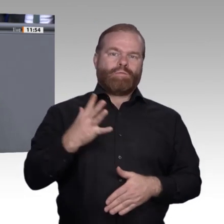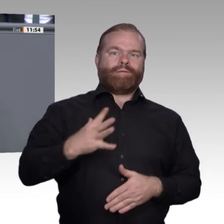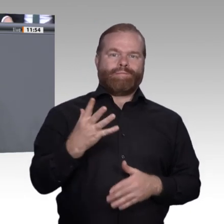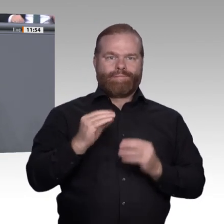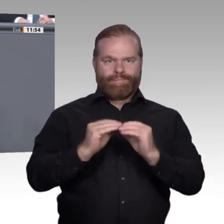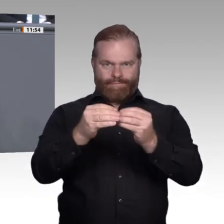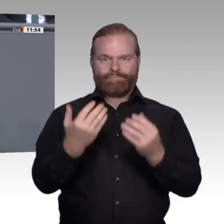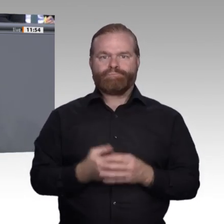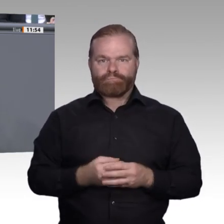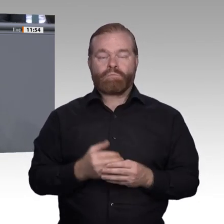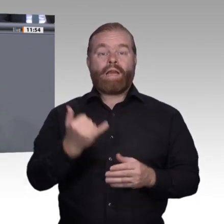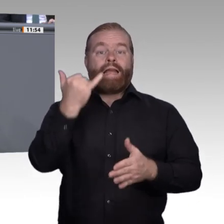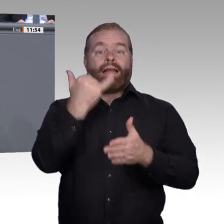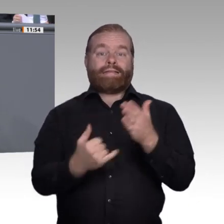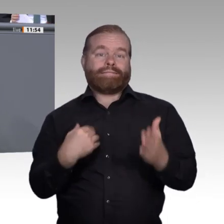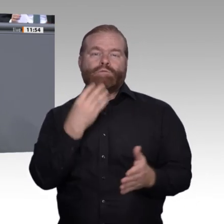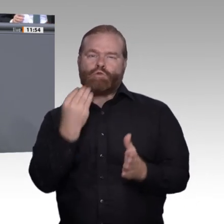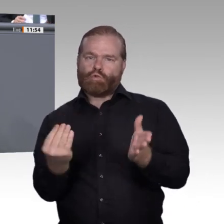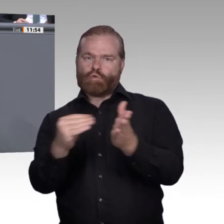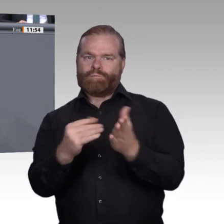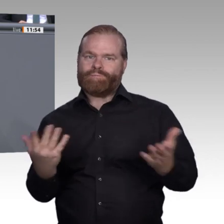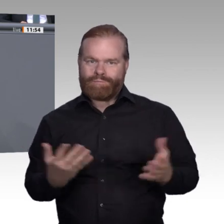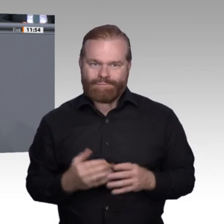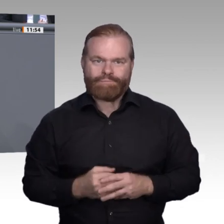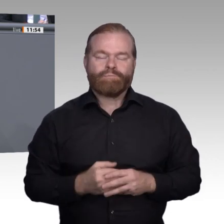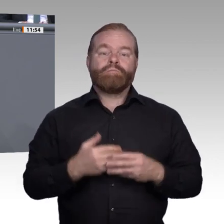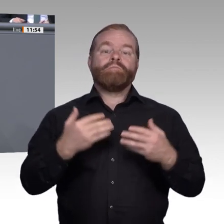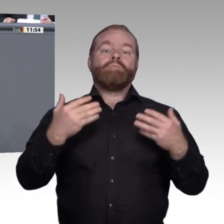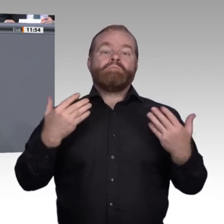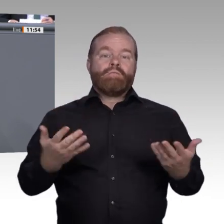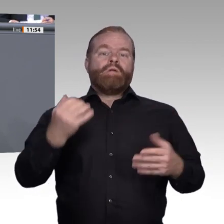und mit diesen jungen Menschen mehr arbeiten, damit sie einen Einstieg in eine echte Qualifizierung